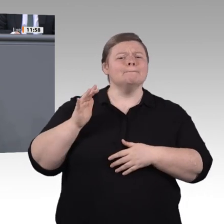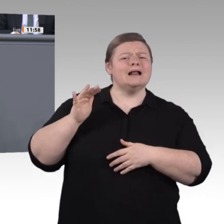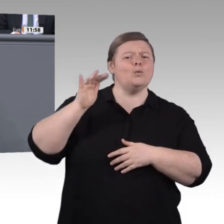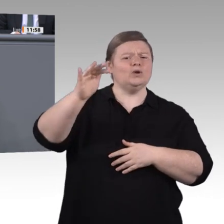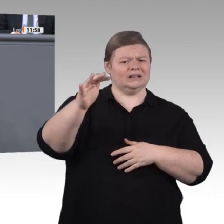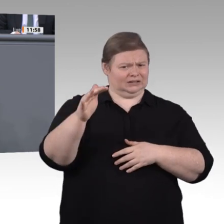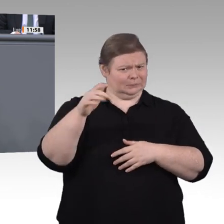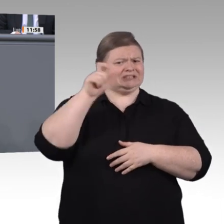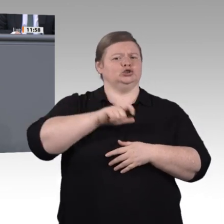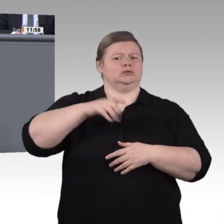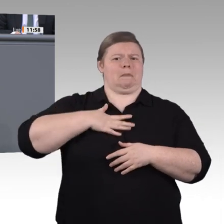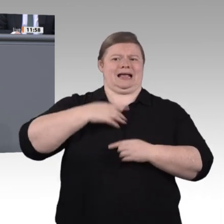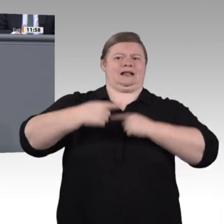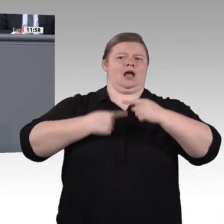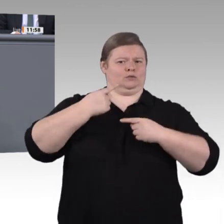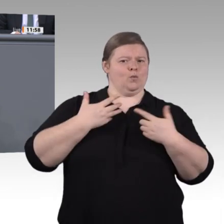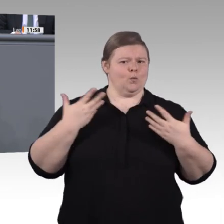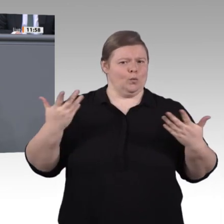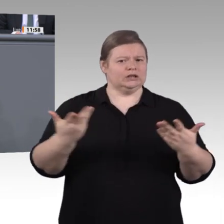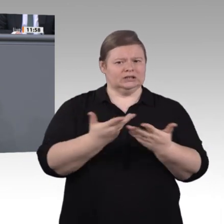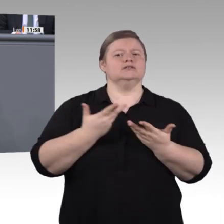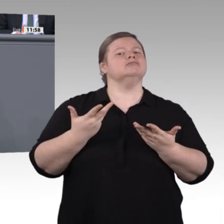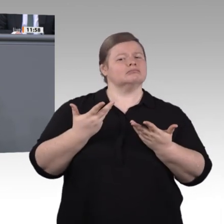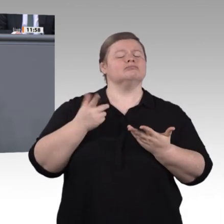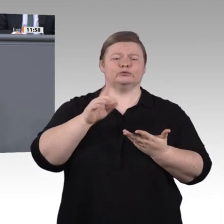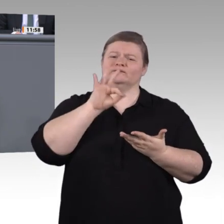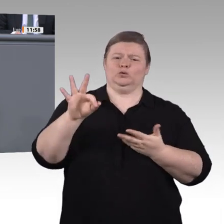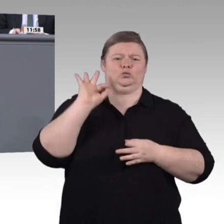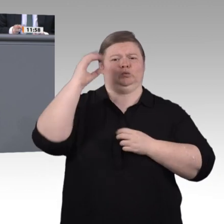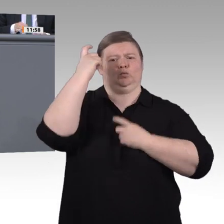Ermöglichen wir längere Ausbildungszeiten wie in Österreich. Vereinfachen wir auch